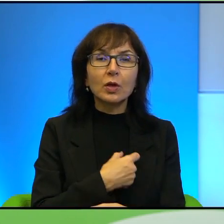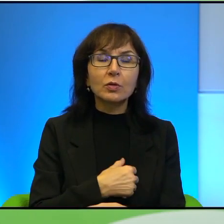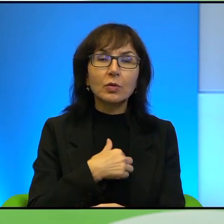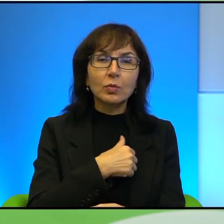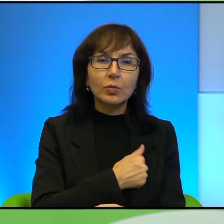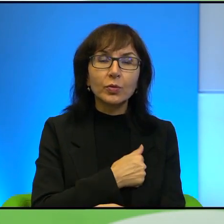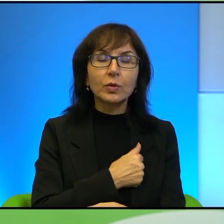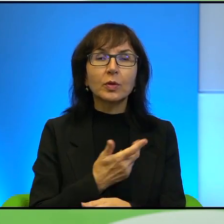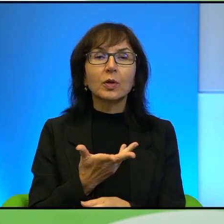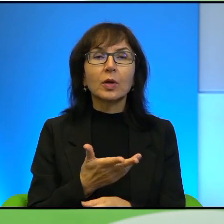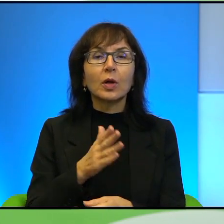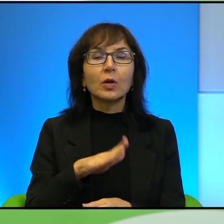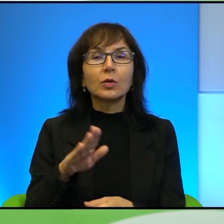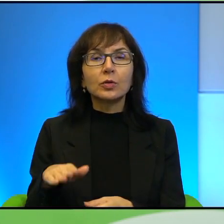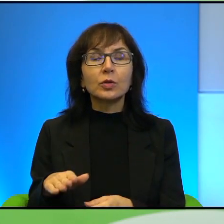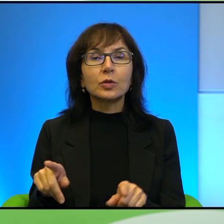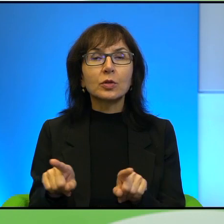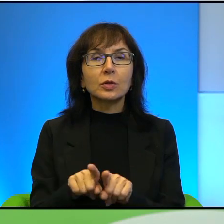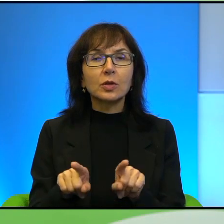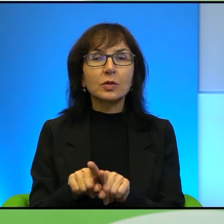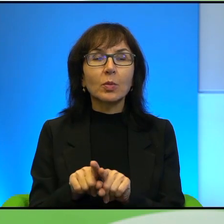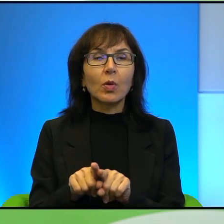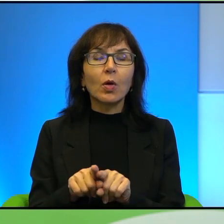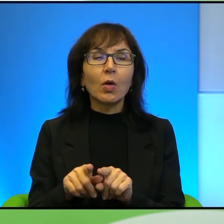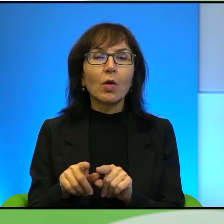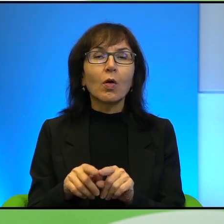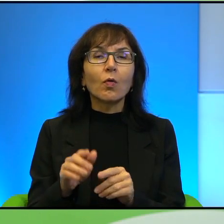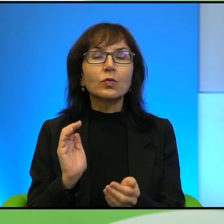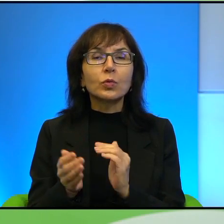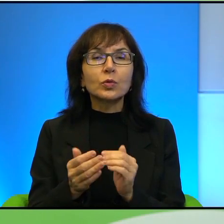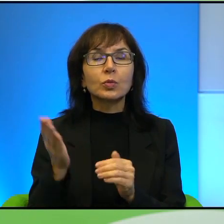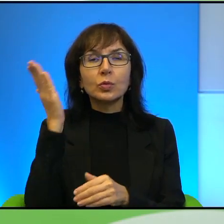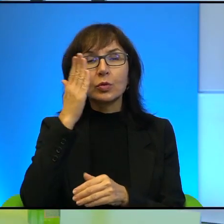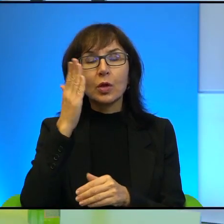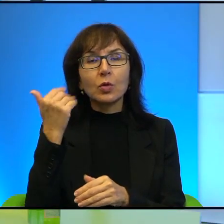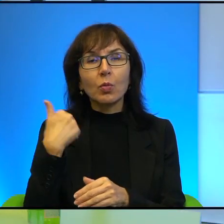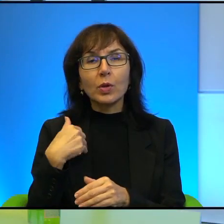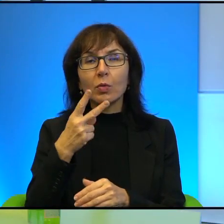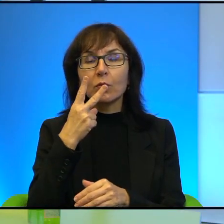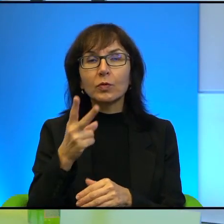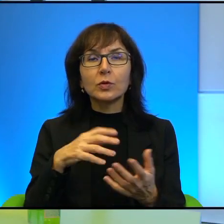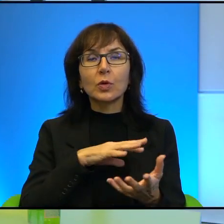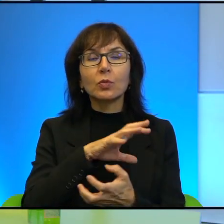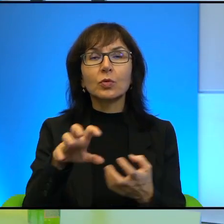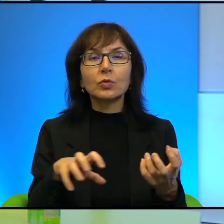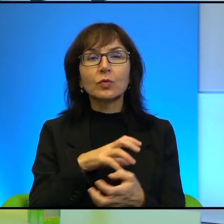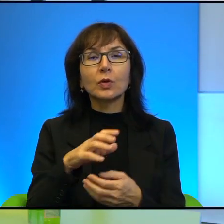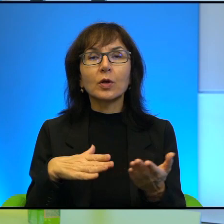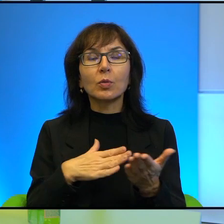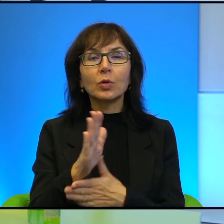Dzieci też bardziej tak w sposób, sposób taki czarno-biały widzą świat, tak przez pryzmat emocji. Ale łączy mi się to z tematem związanym w ogóle